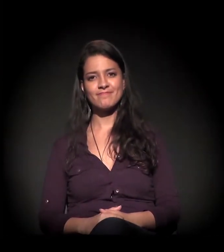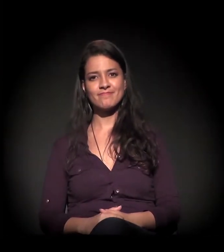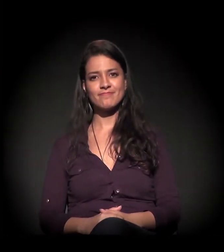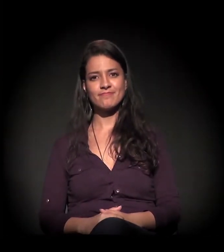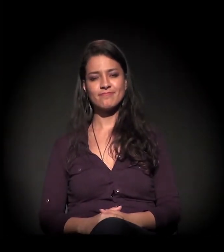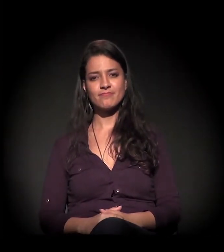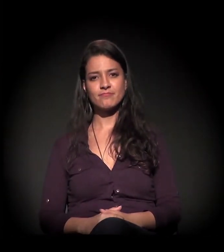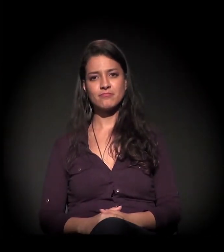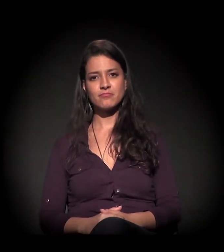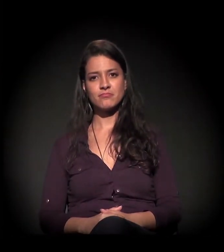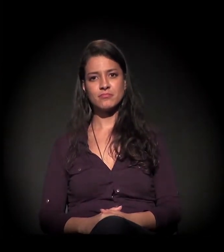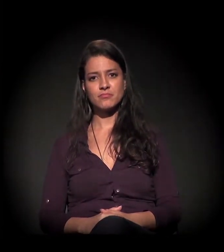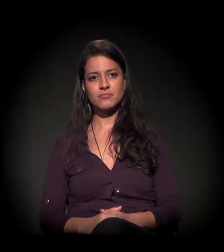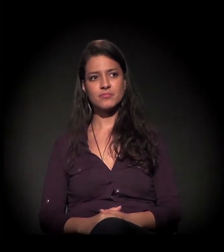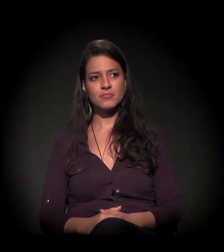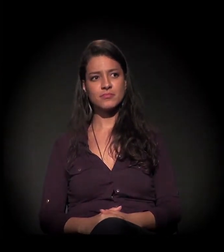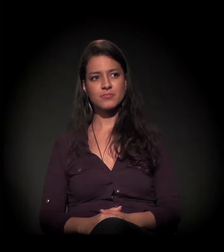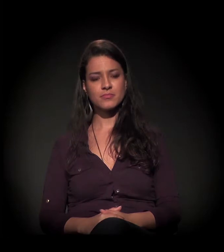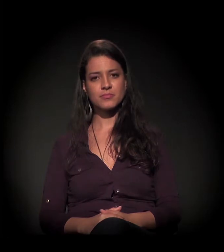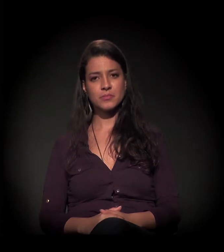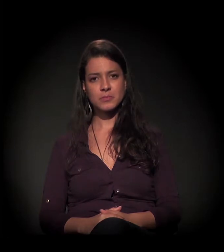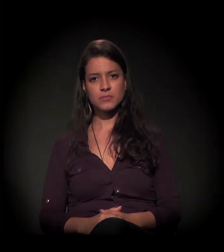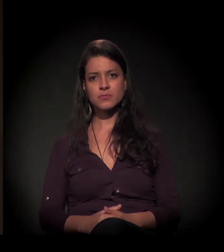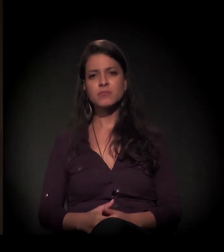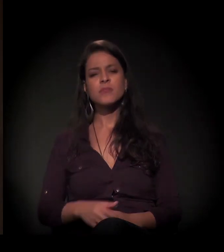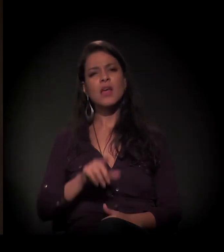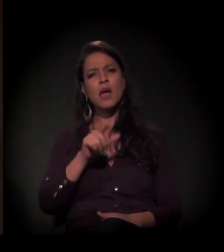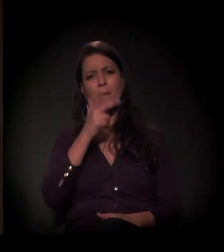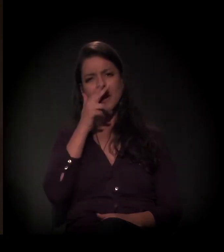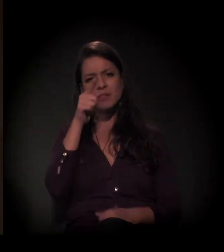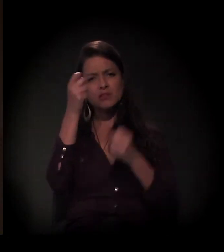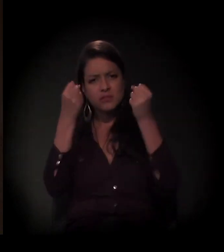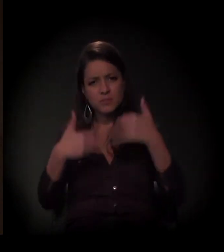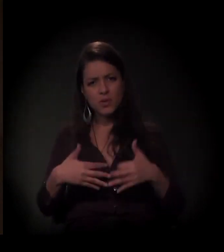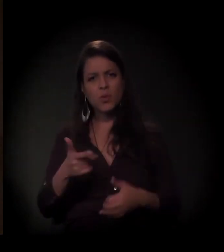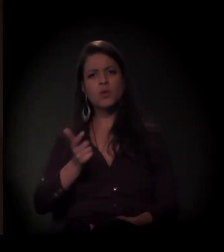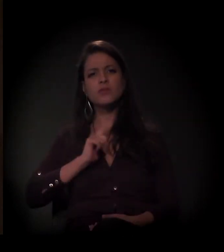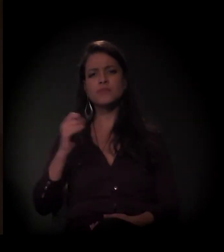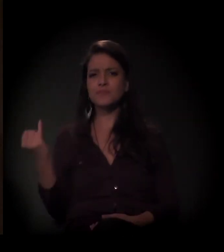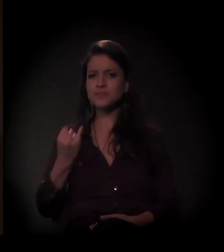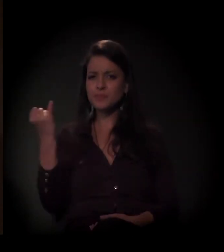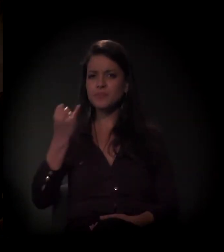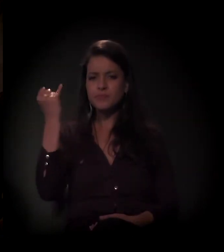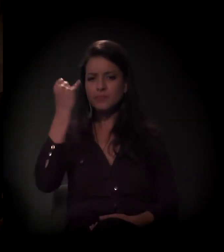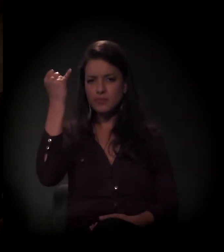Boa! Você falou alguma coisa, Dito, superimportante e que